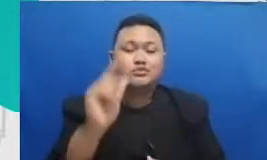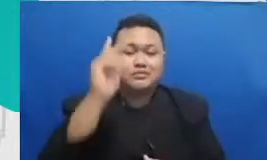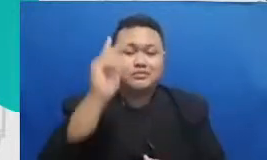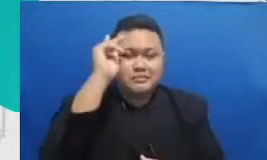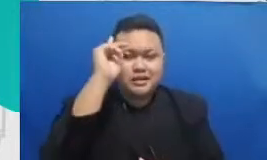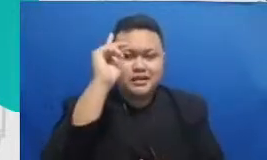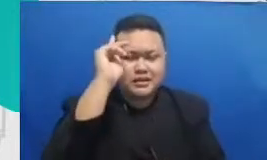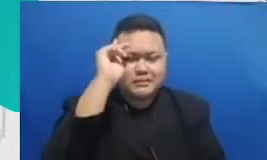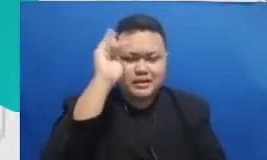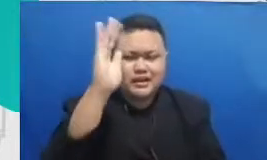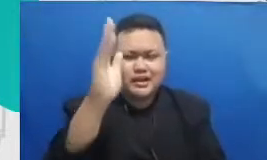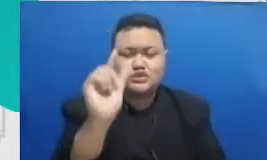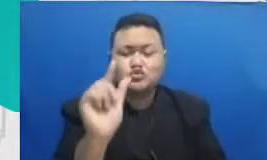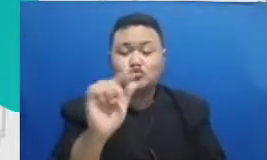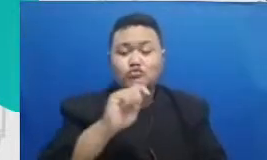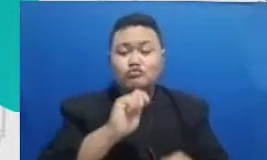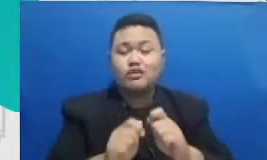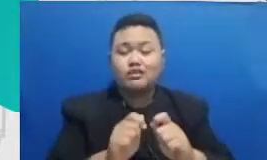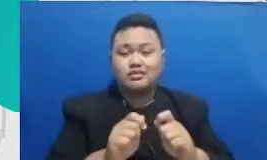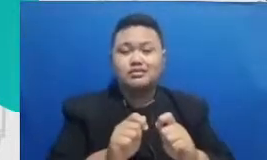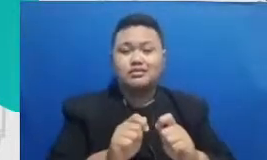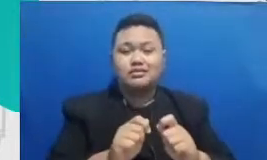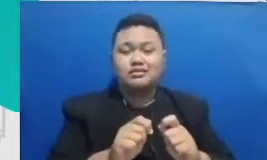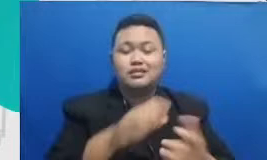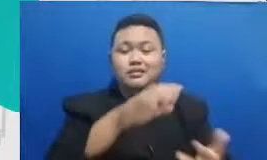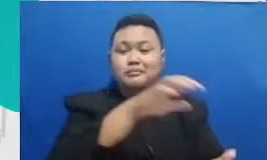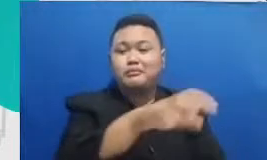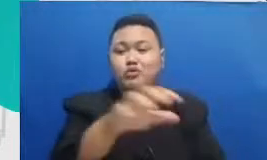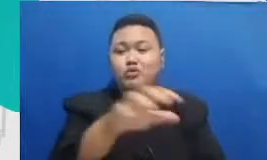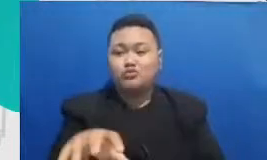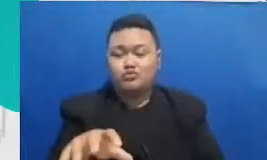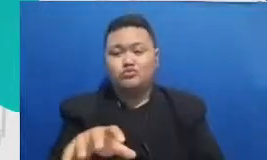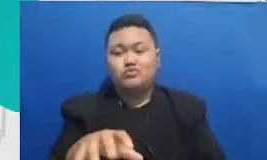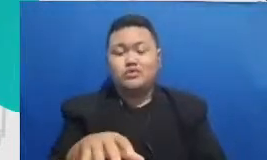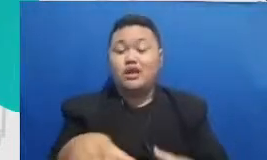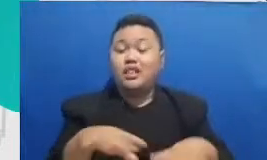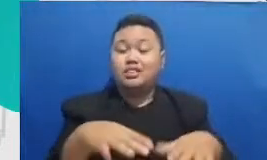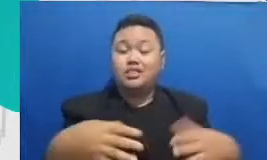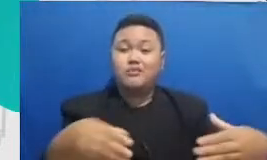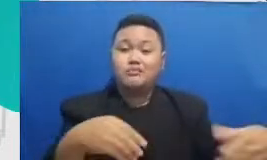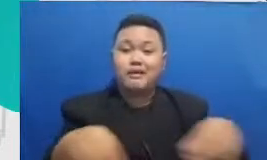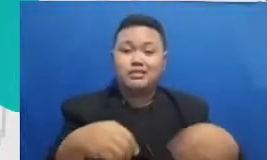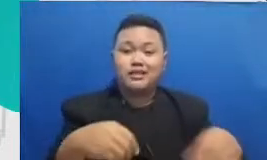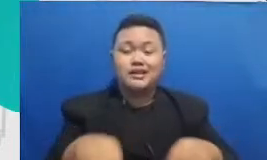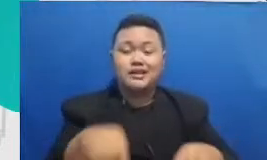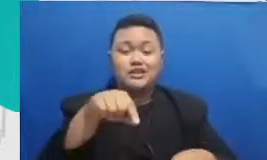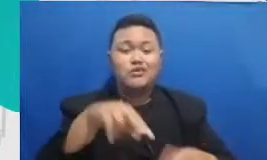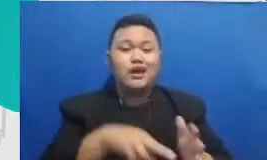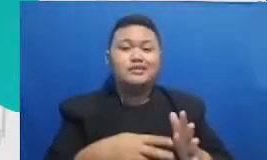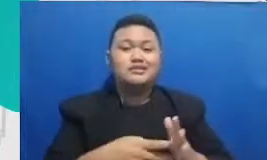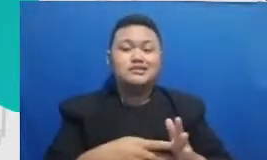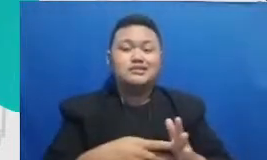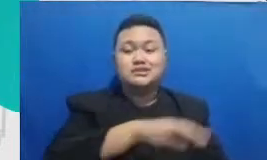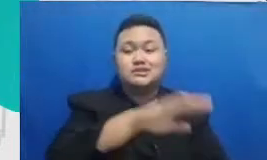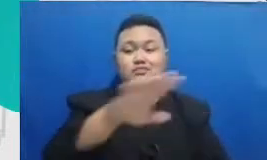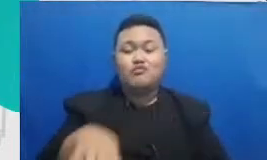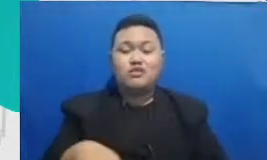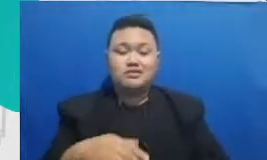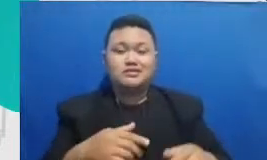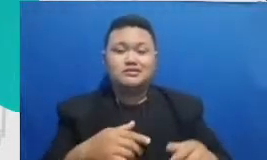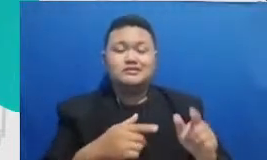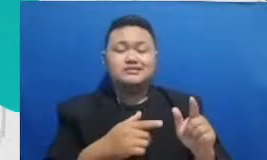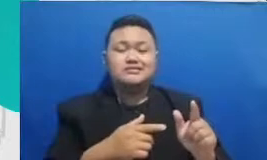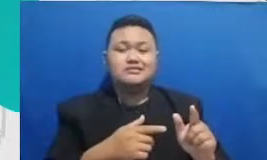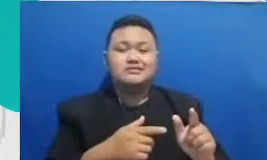membuat produk itu adalah senjata tajam bapak dan ibu untuk menuntuk re pembelajaran menggunakan